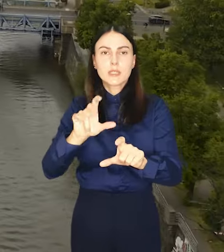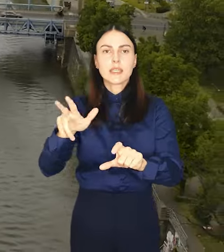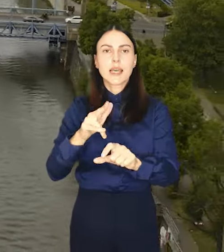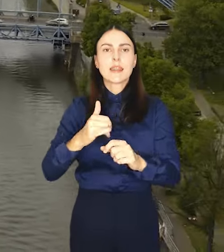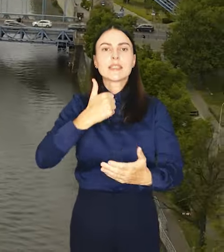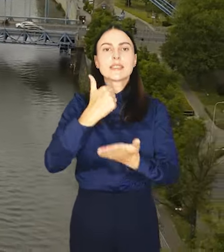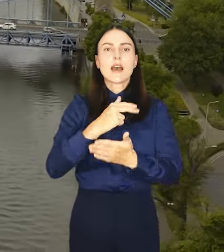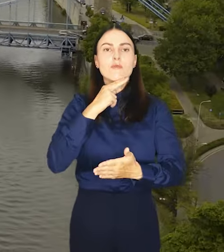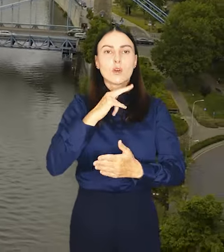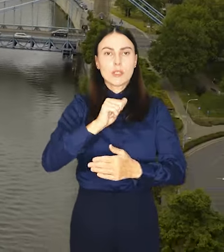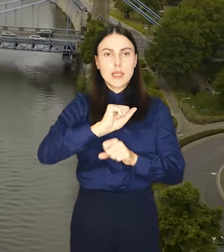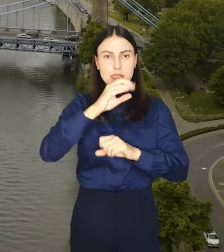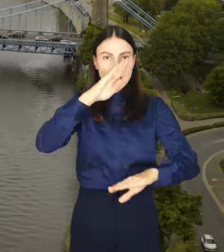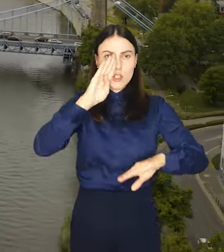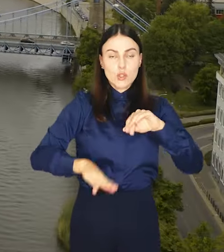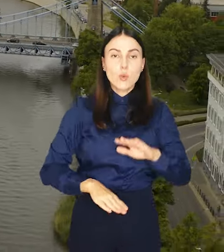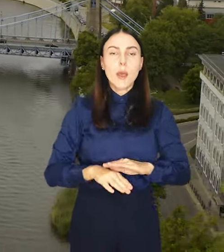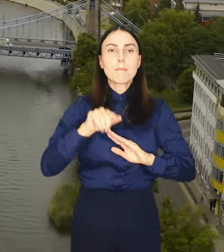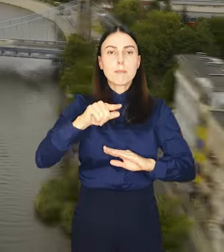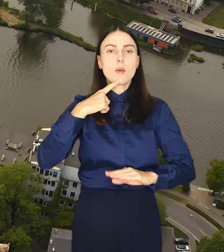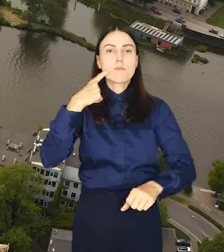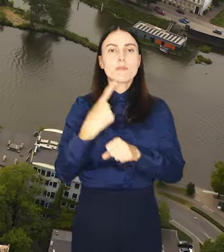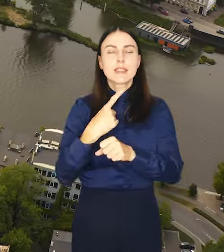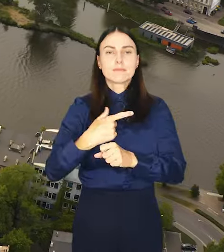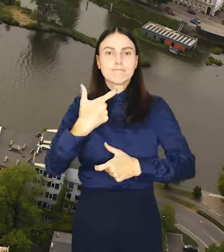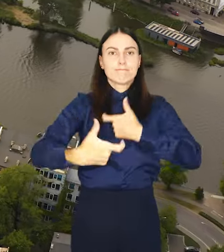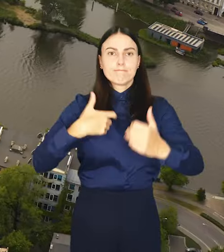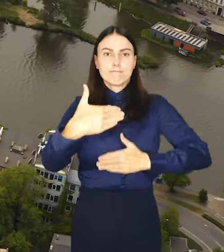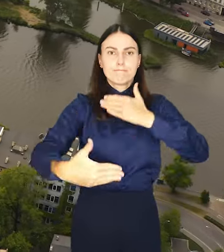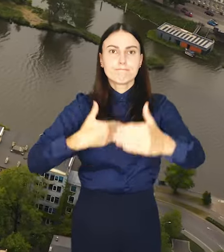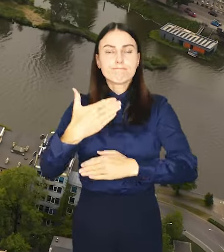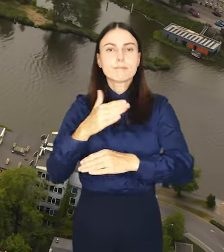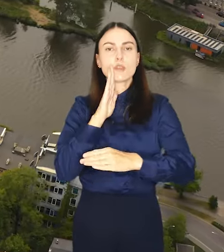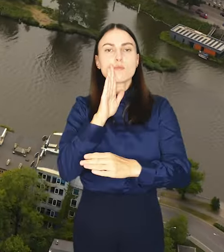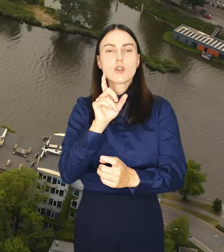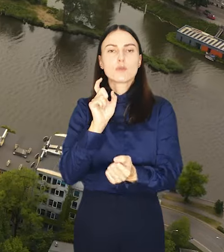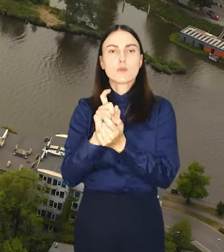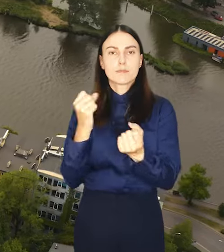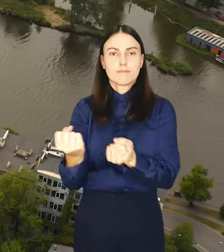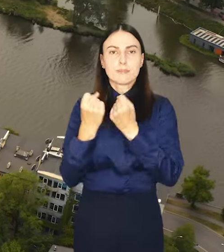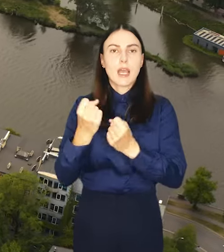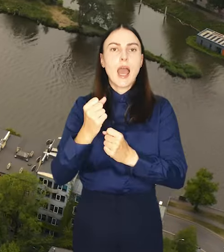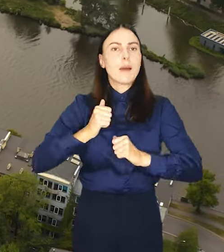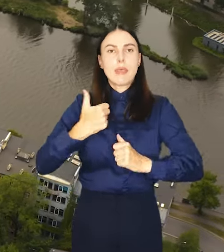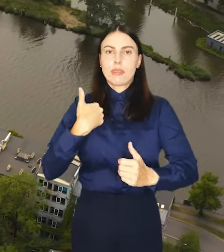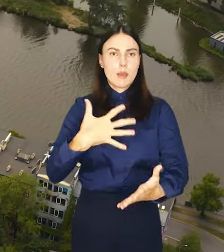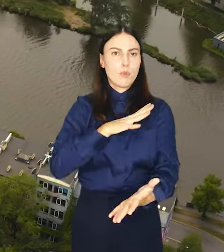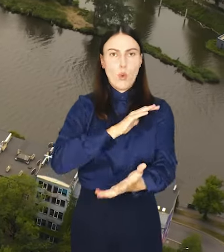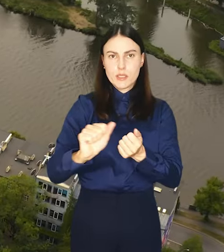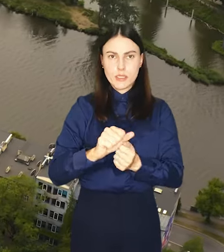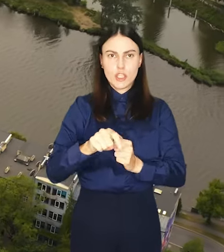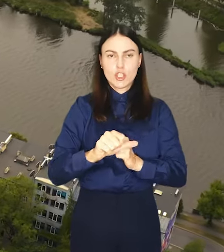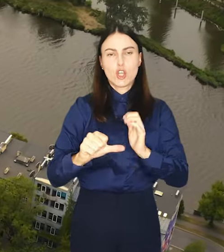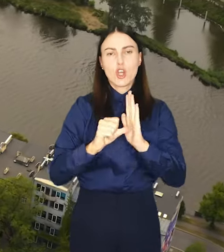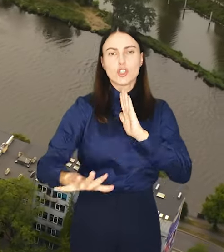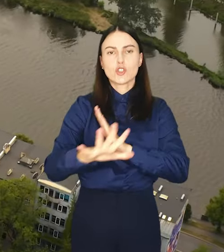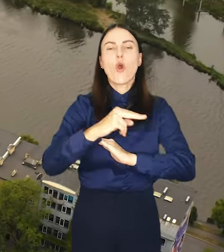Dzięki temu możliwe będzie podjęcie natychmiastowych działań zapobiegawczych zanim dojdzie do degradacji środowiska wodnego.